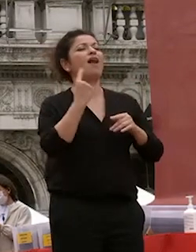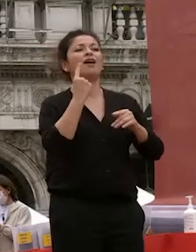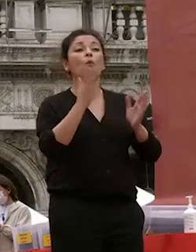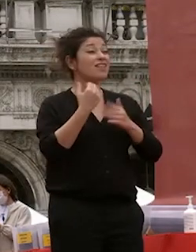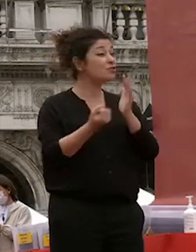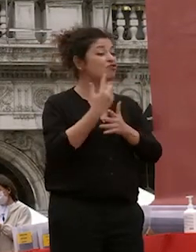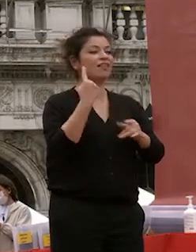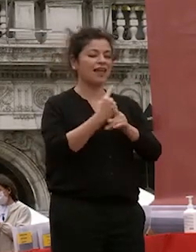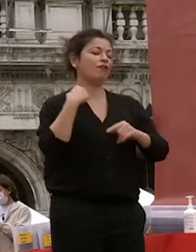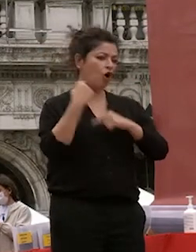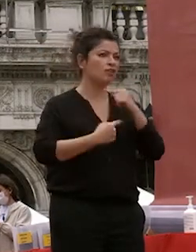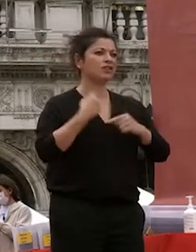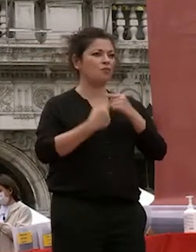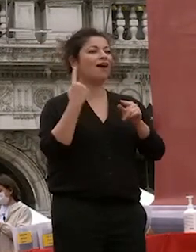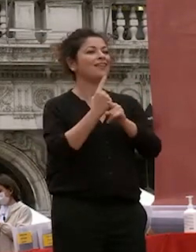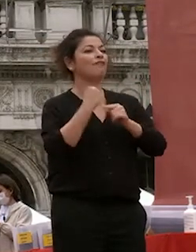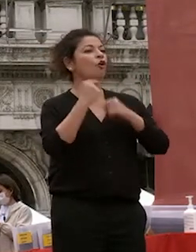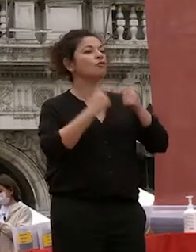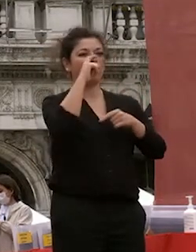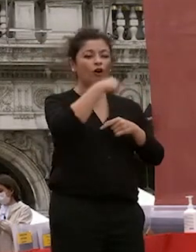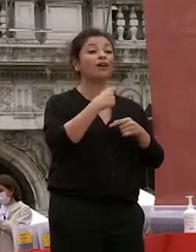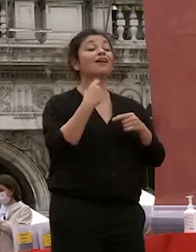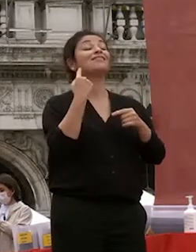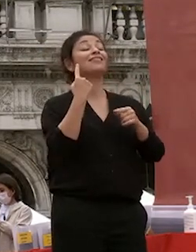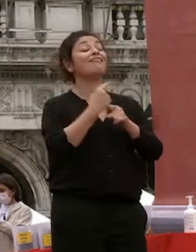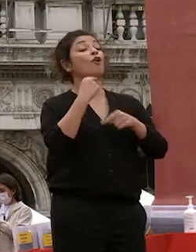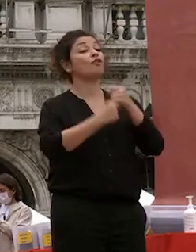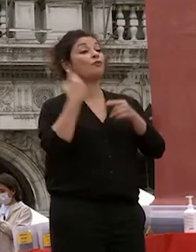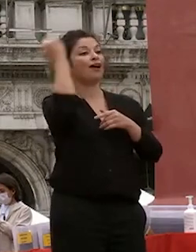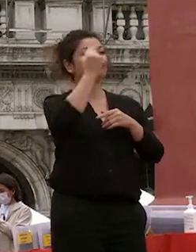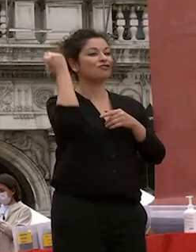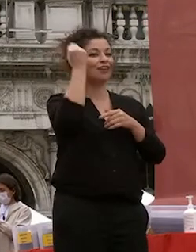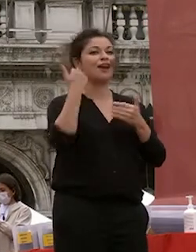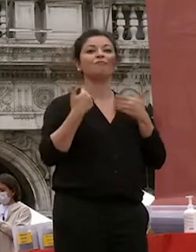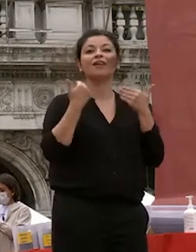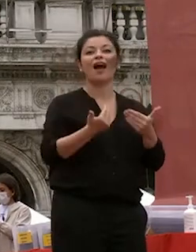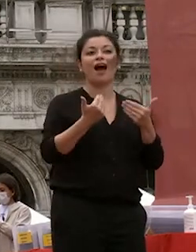e di sognare continuate a sognare vi auguro il meglio a nome mio e di